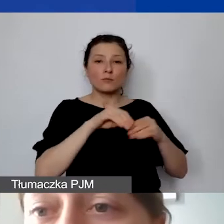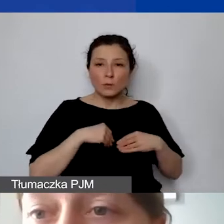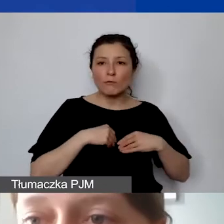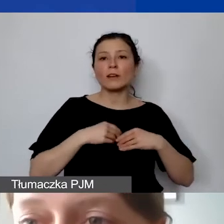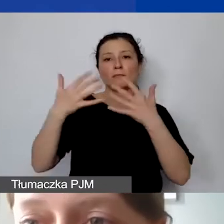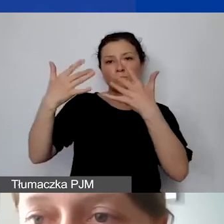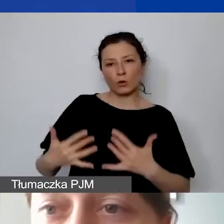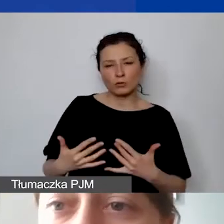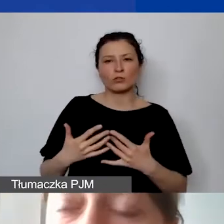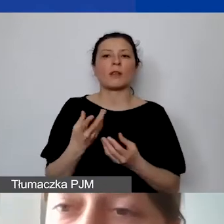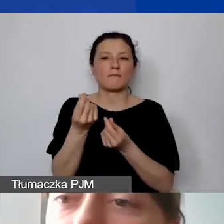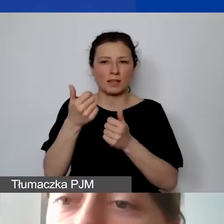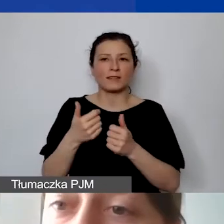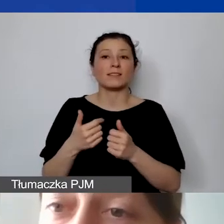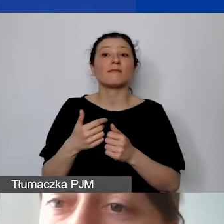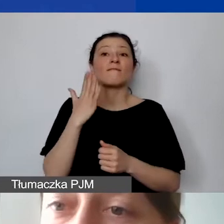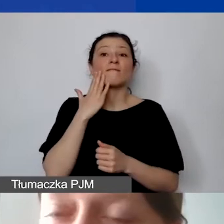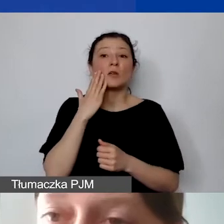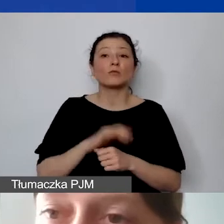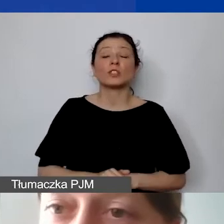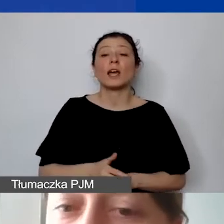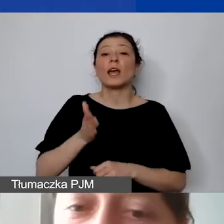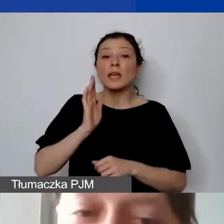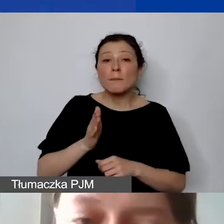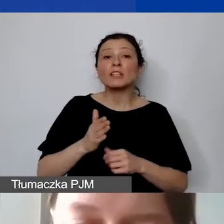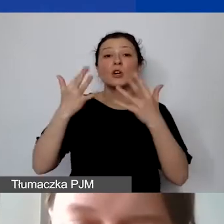które będą rozliczane - uwaga - kursem otrzymanej transzy.